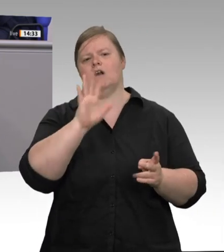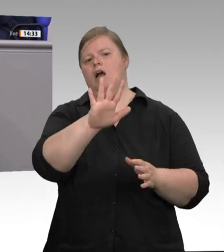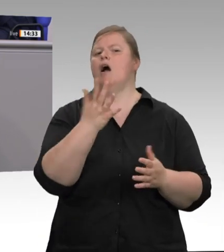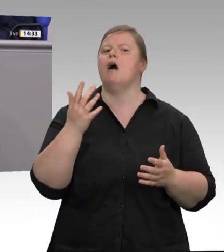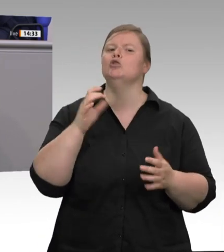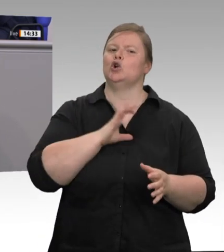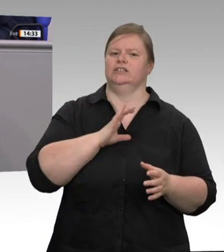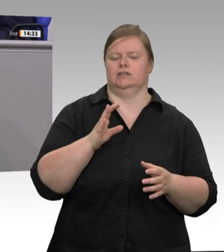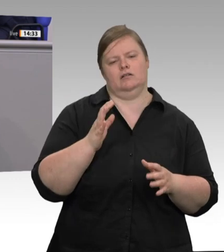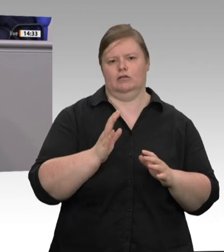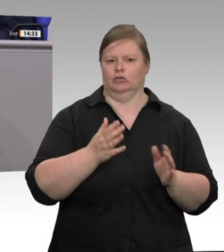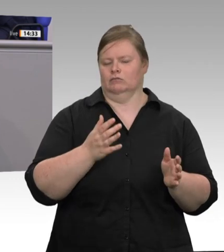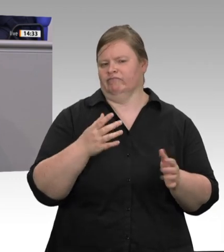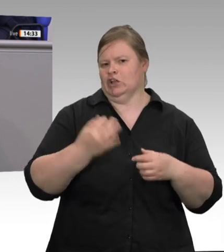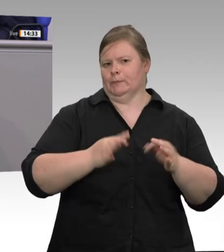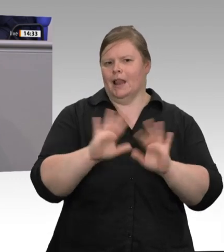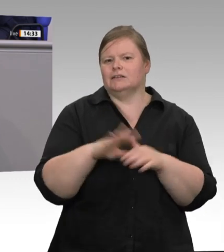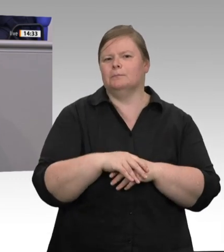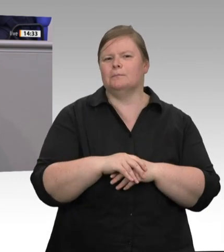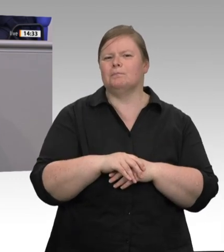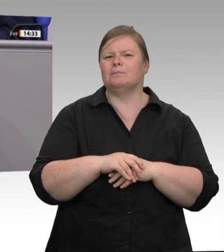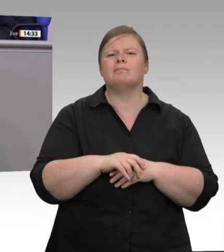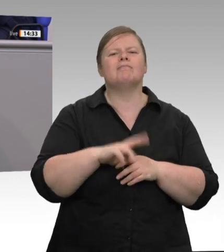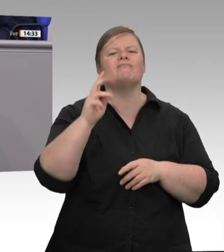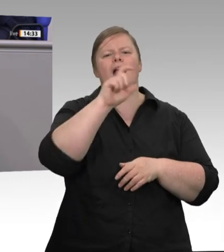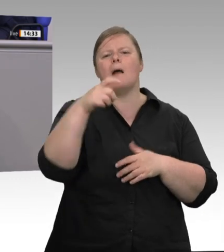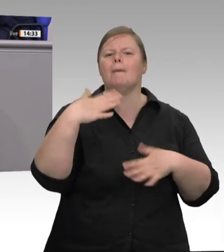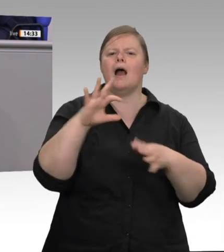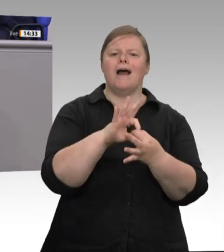durch Fleischprodukte der Firma Wilke. 2 020: die